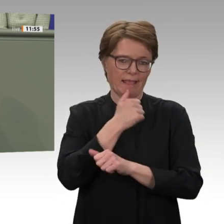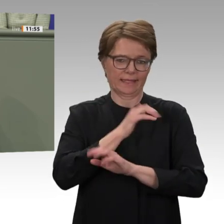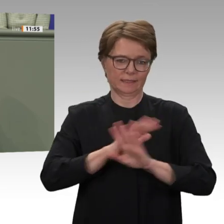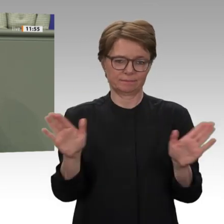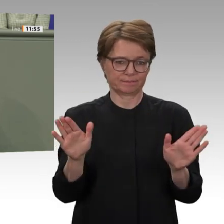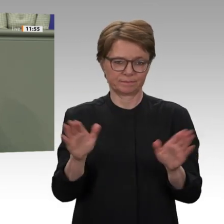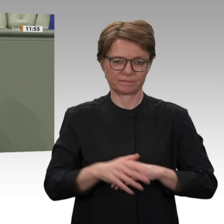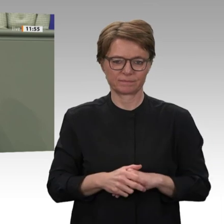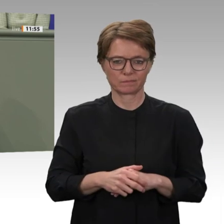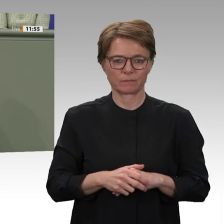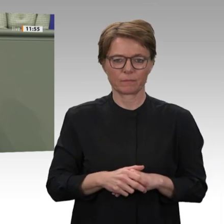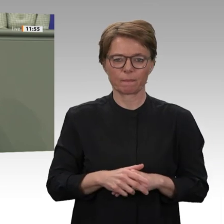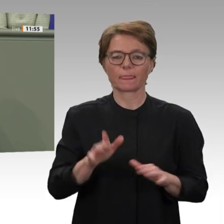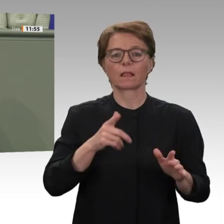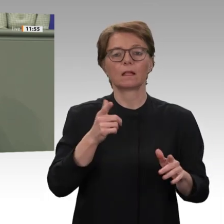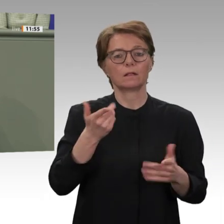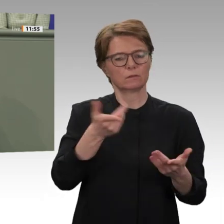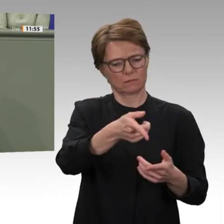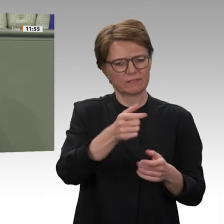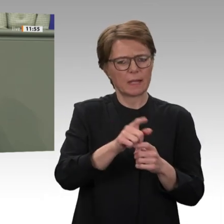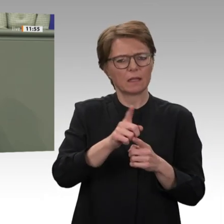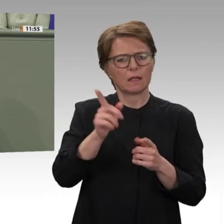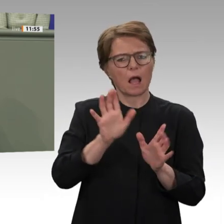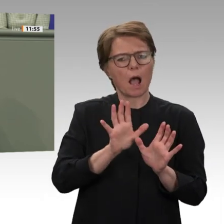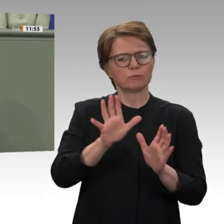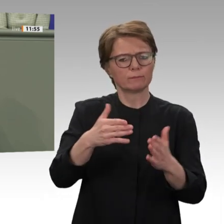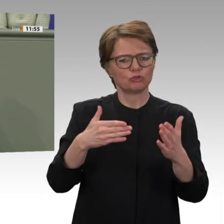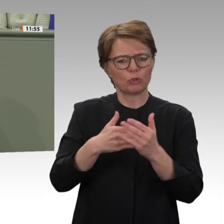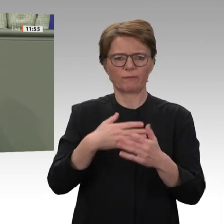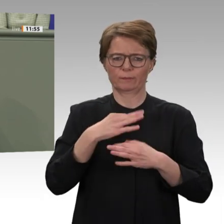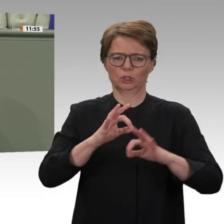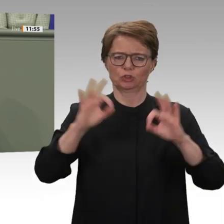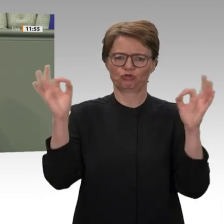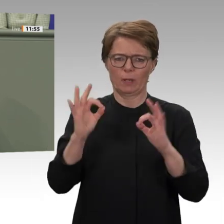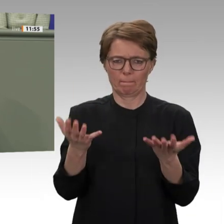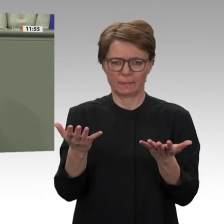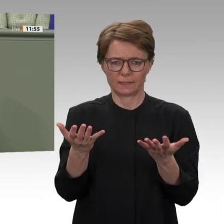einen umfassenden Stopp der Abschiebung in den Sudan. Dafür werden wir als Linke